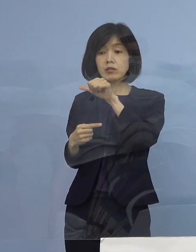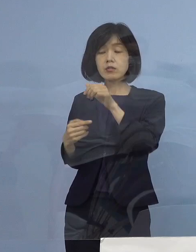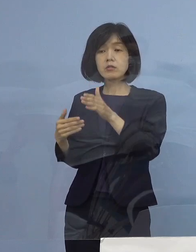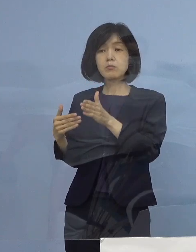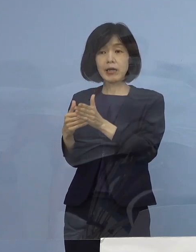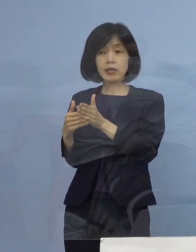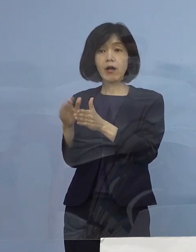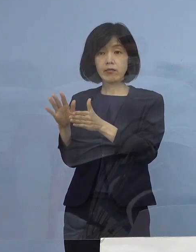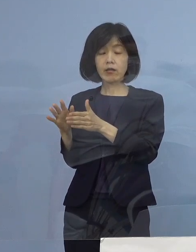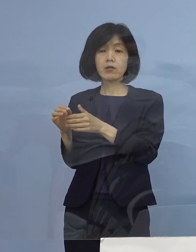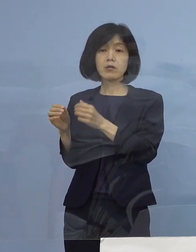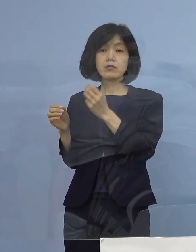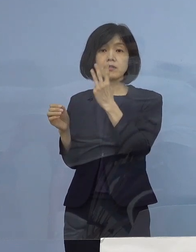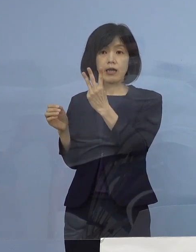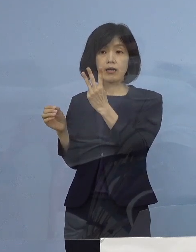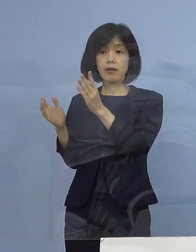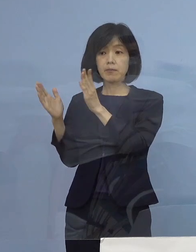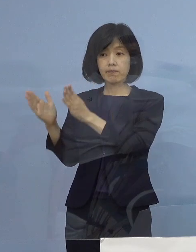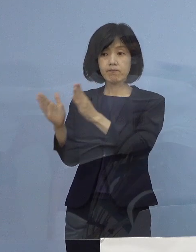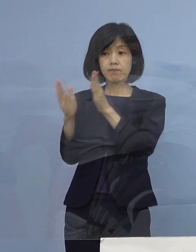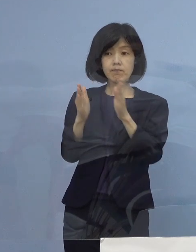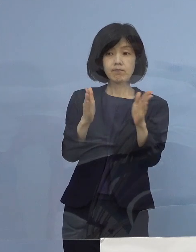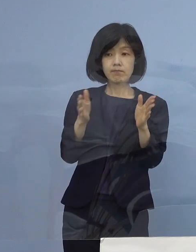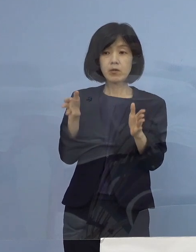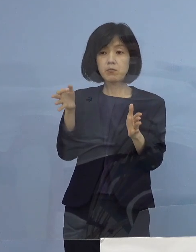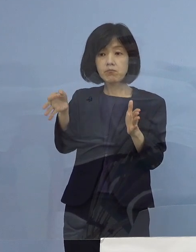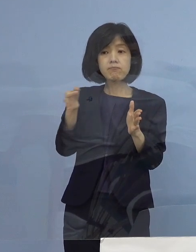3期に分かれて実は 振り込みをさせていただきました